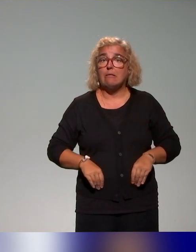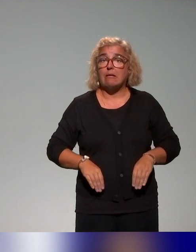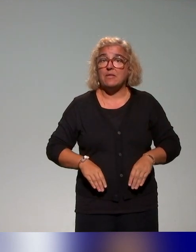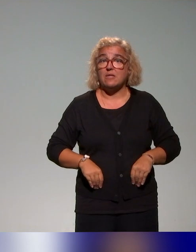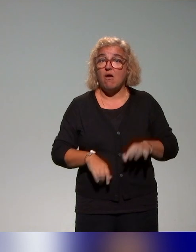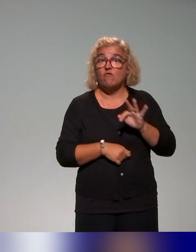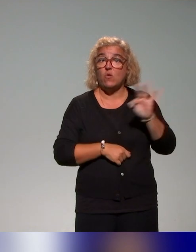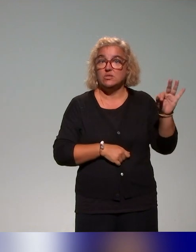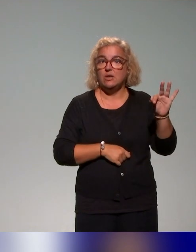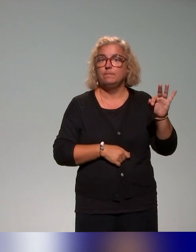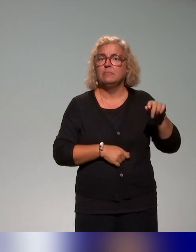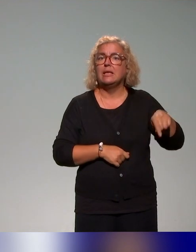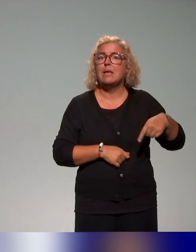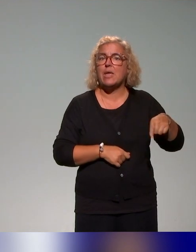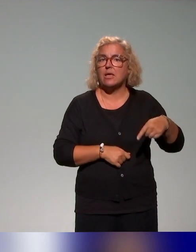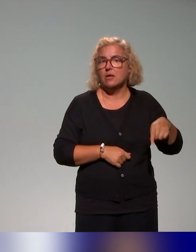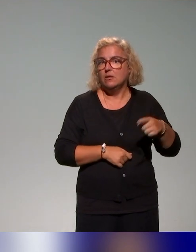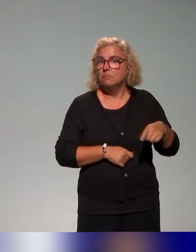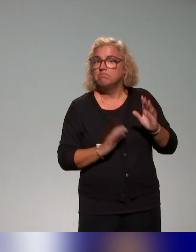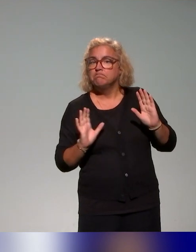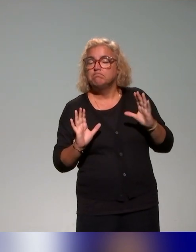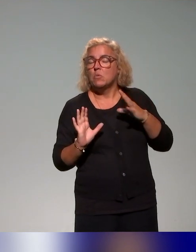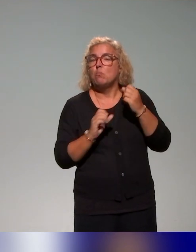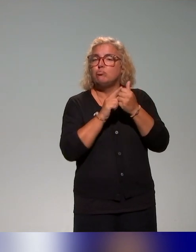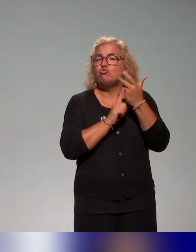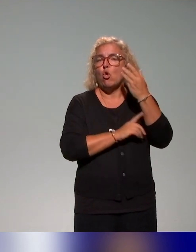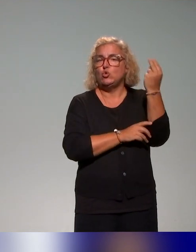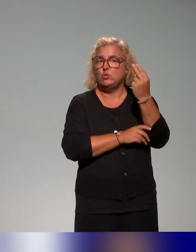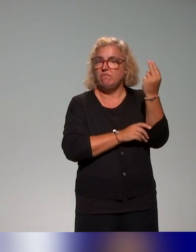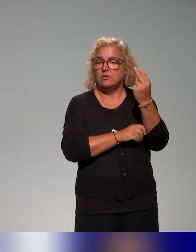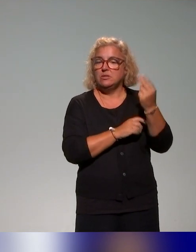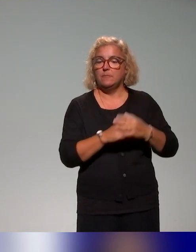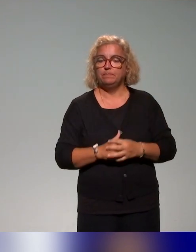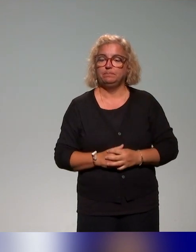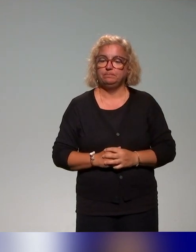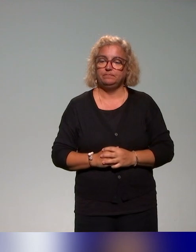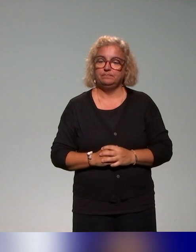dans quelques universités aussi, dont certaines ont été citées dans les présentations précédentes.